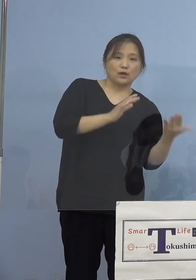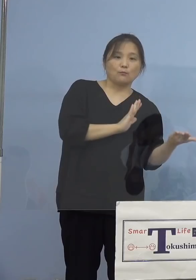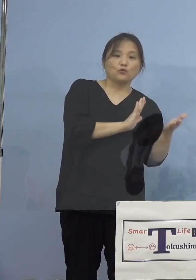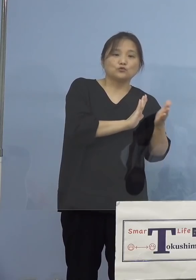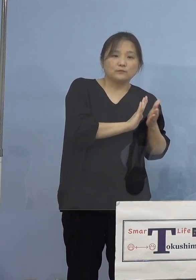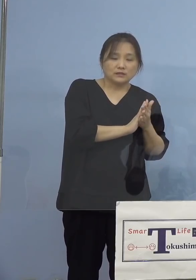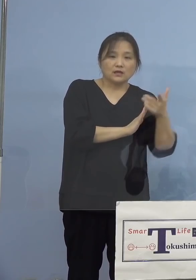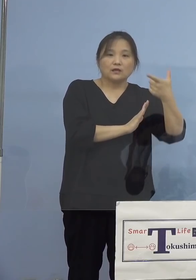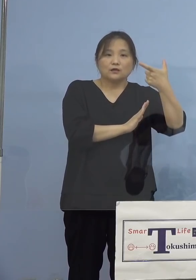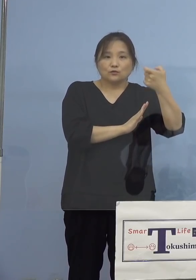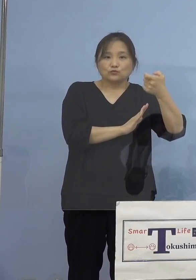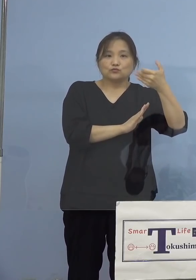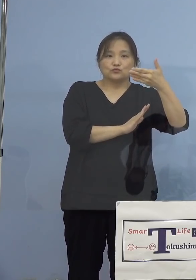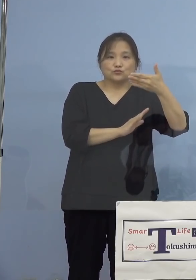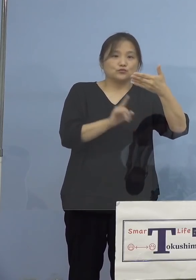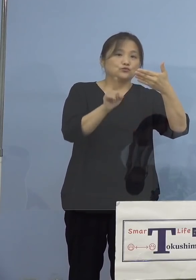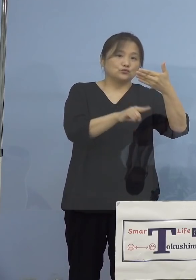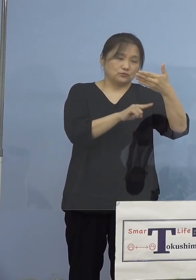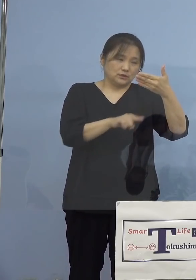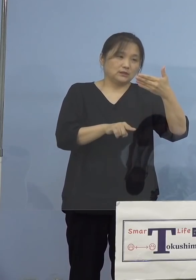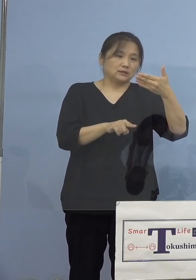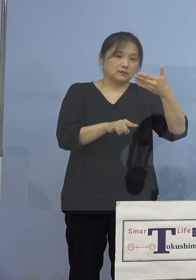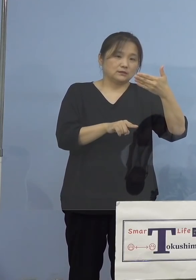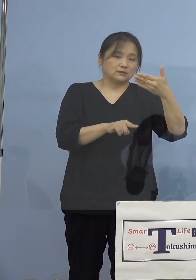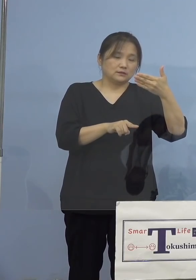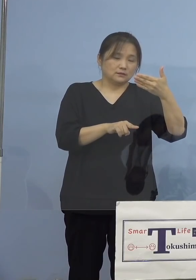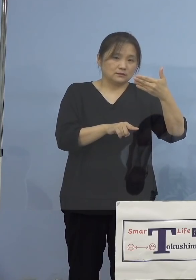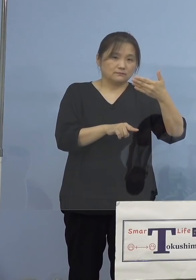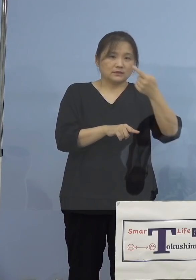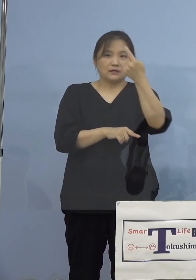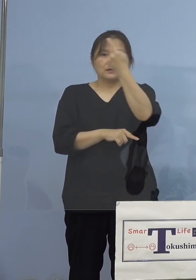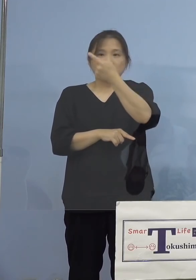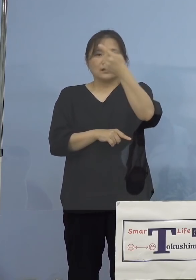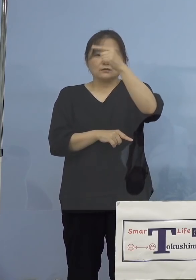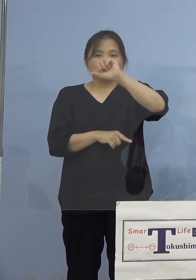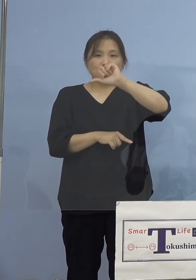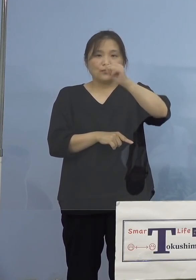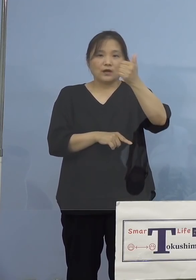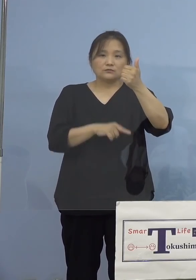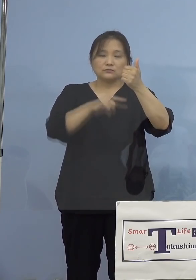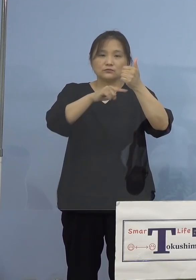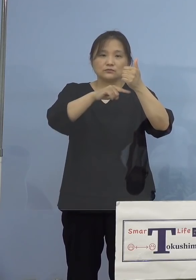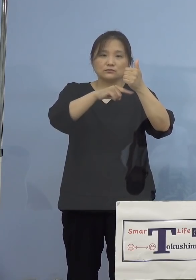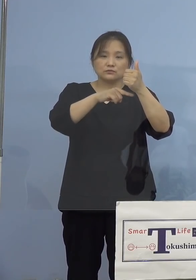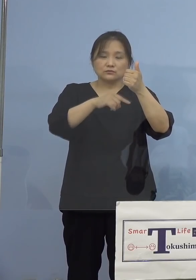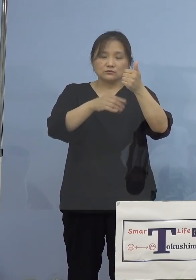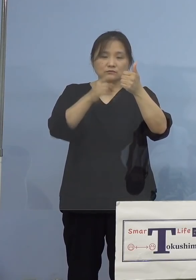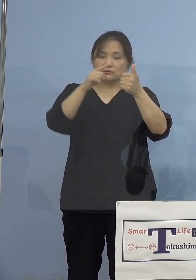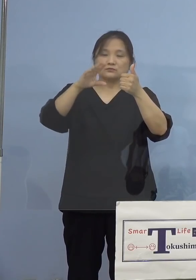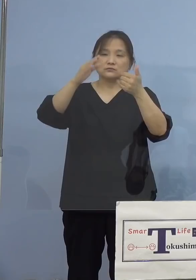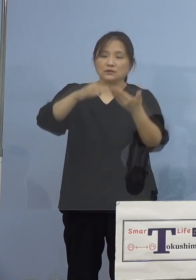69名が、また1,500(人)から 6,000(人)に増やさせていただいた